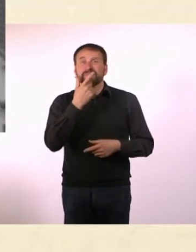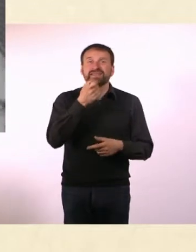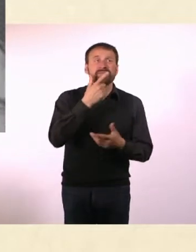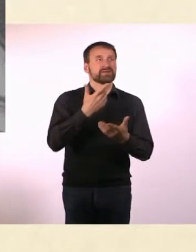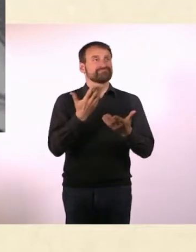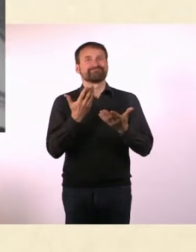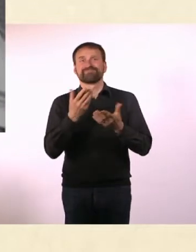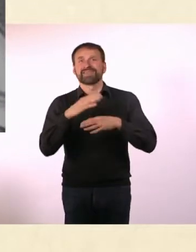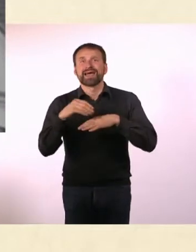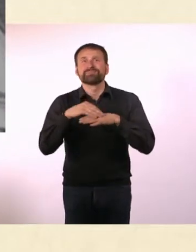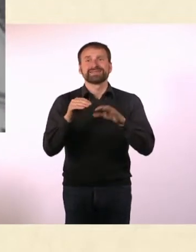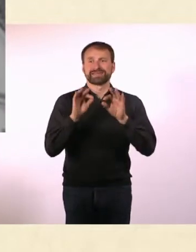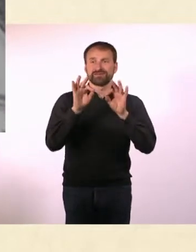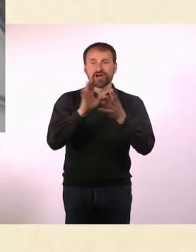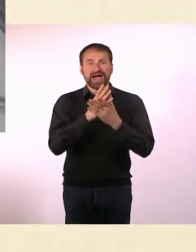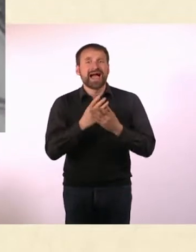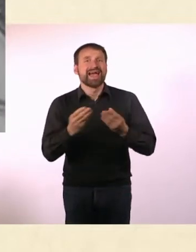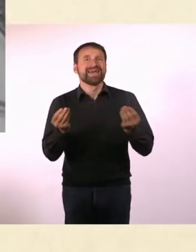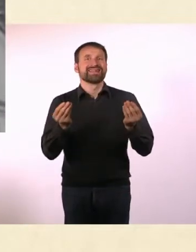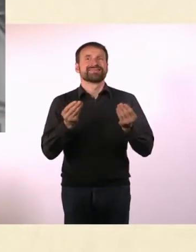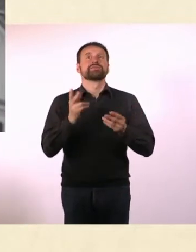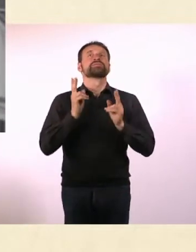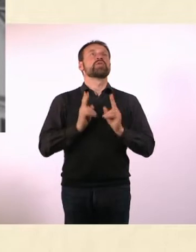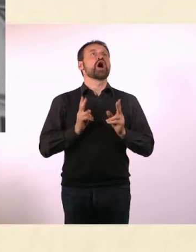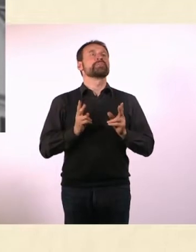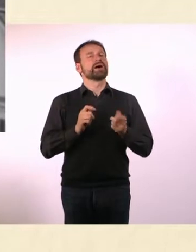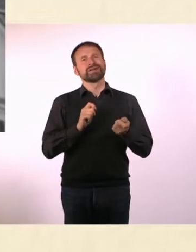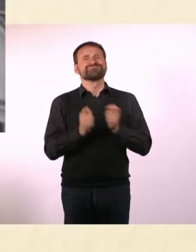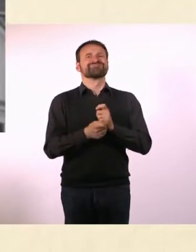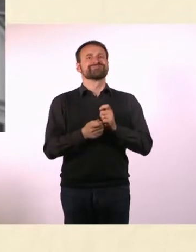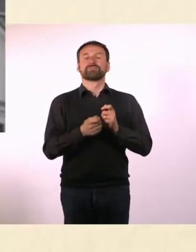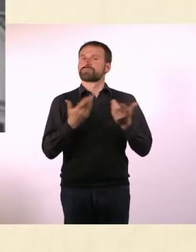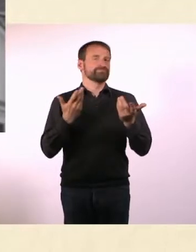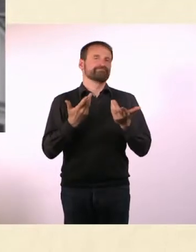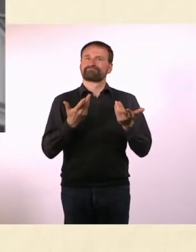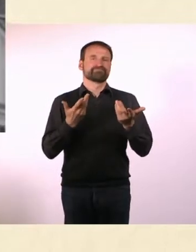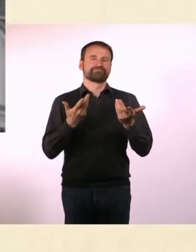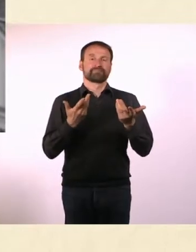* Doch es gibt für ihn jetzt eine Möglichkeit, regelmäßig in die Welt der Anderen einzutauchen.*